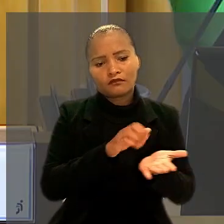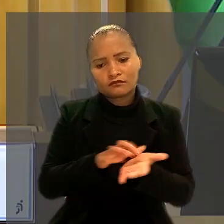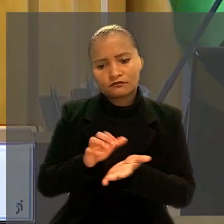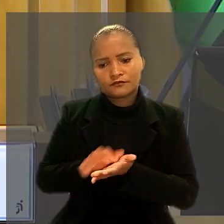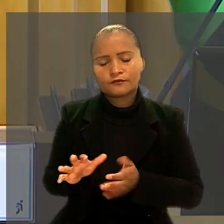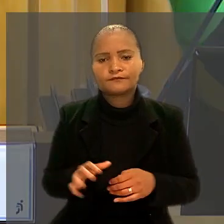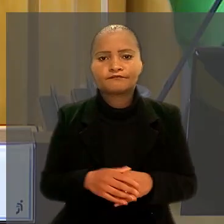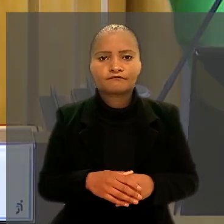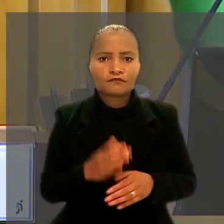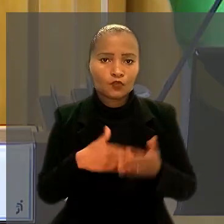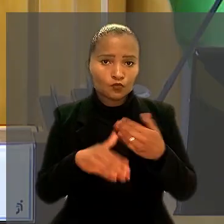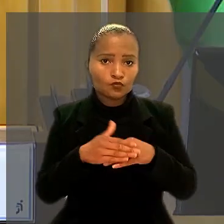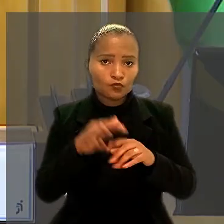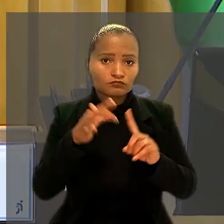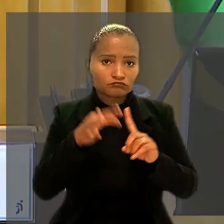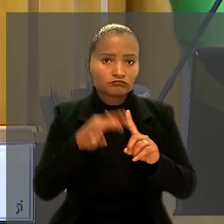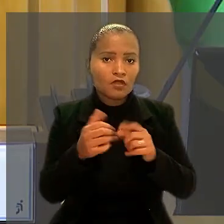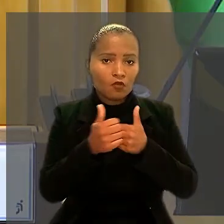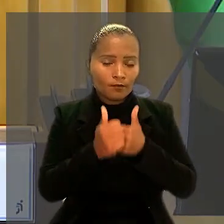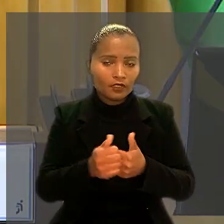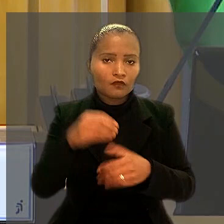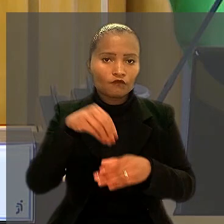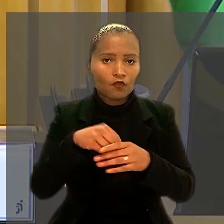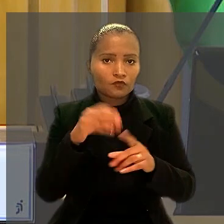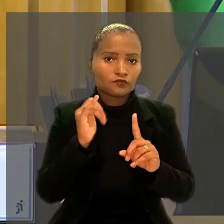Todos os ministros da 8ª Turma acompanharam o voto do relator.